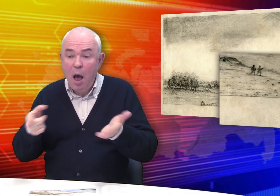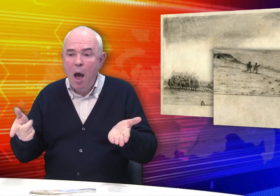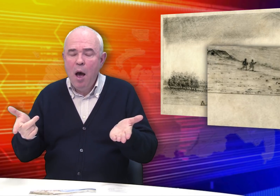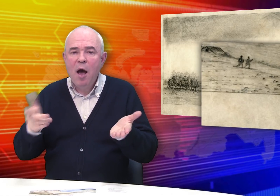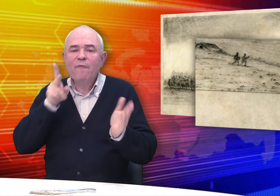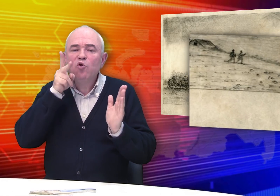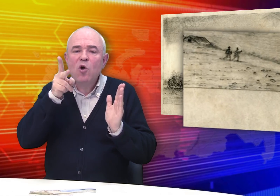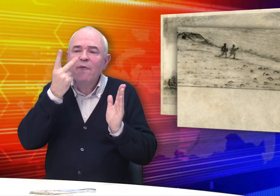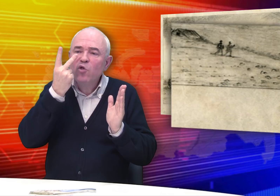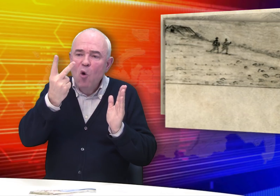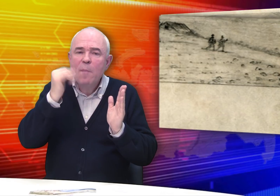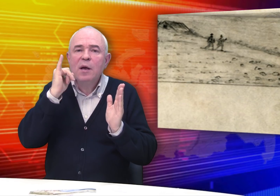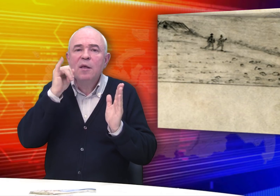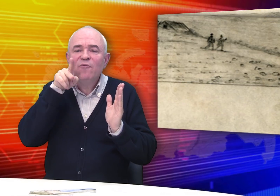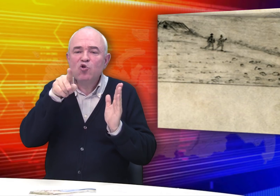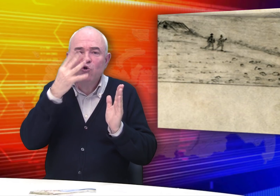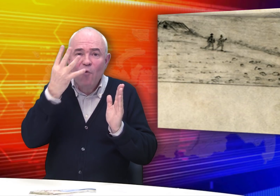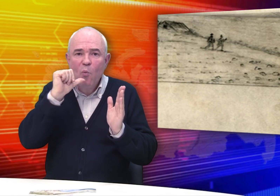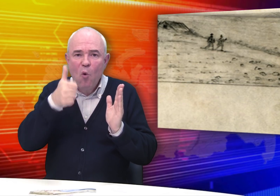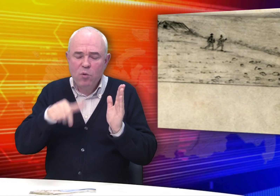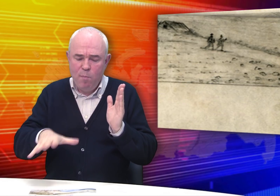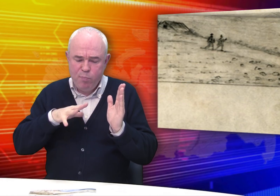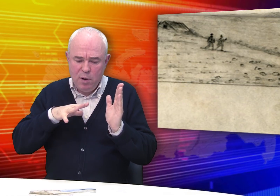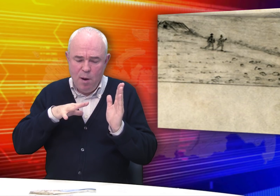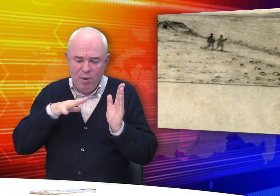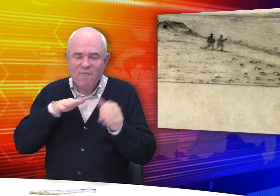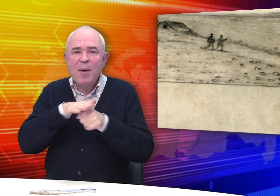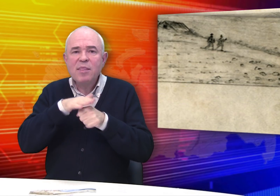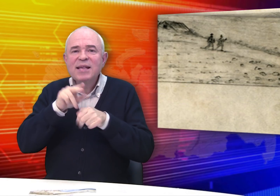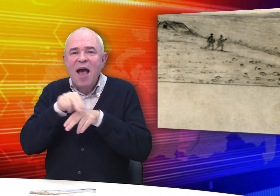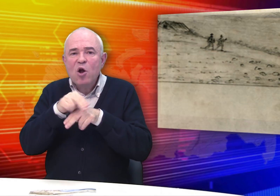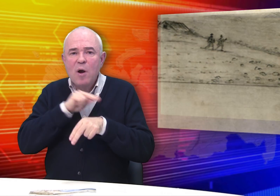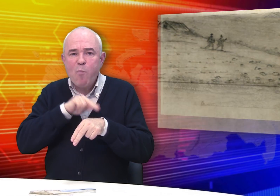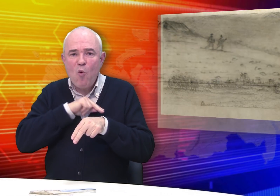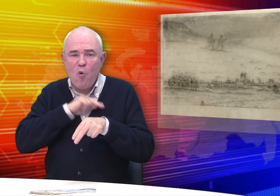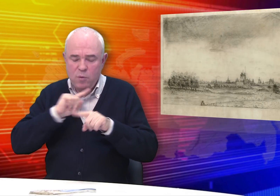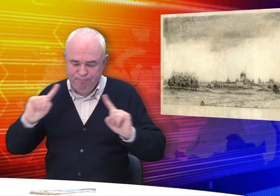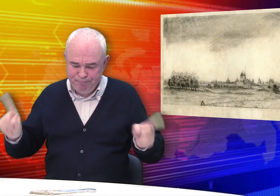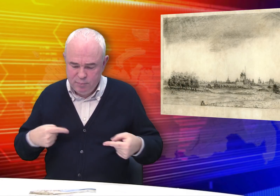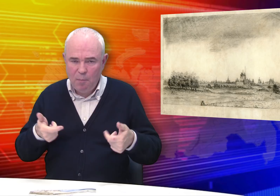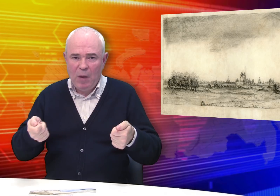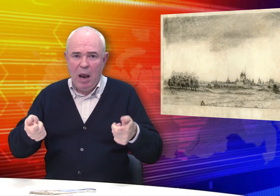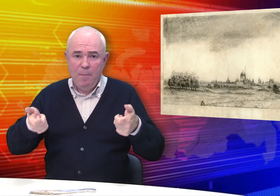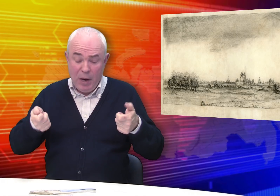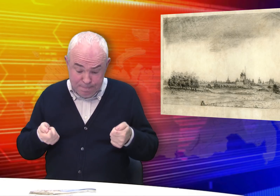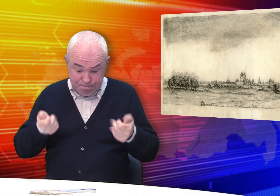В 2002 и 2004 годах были проведены реставрационные работы.